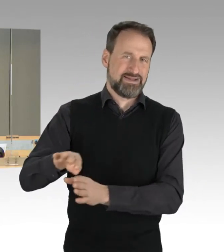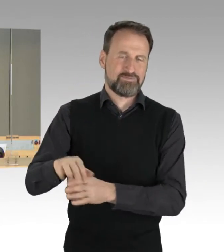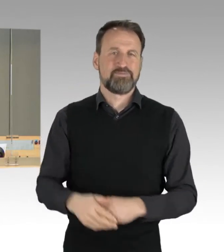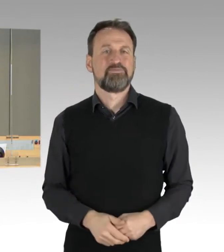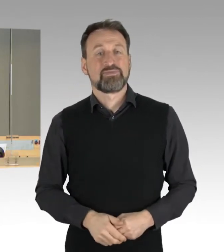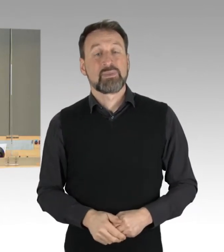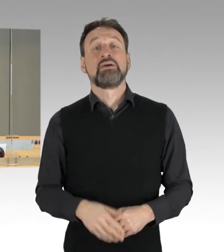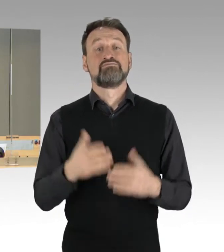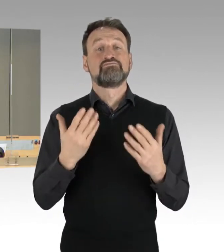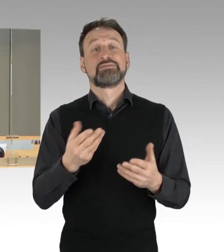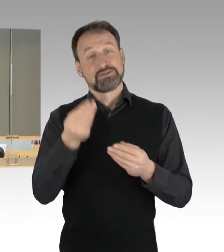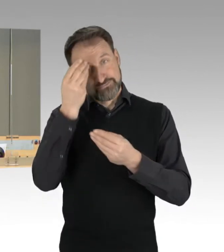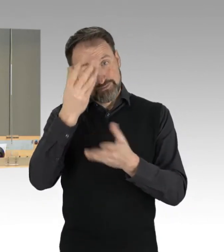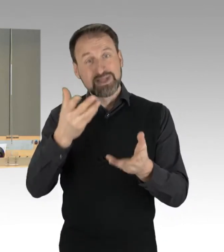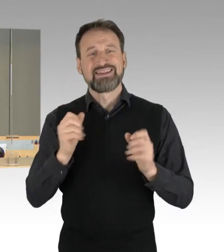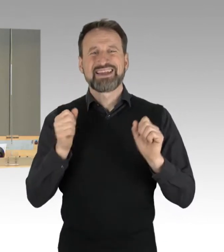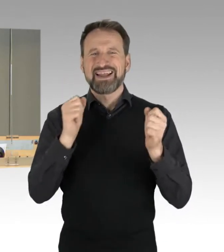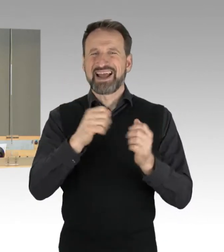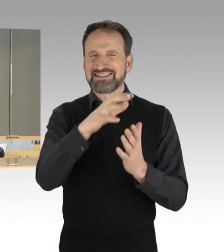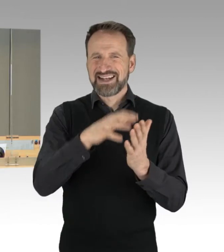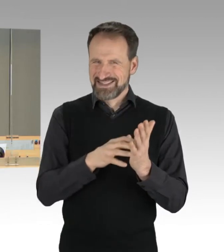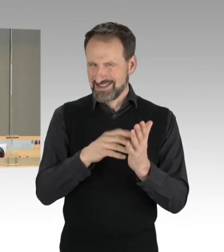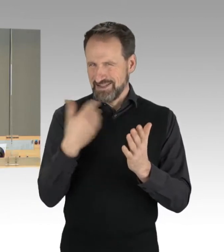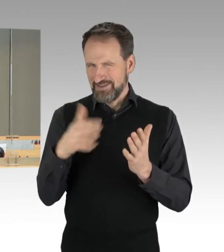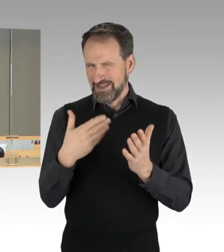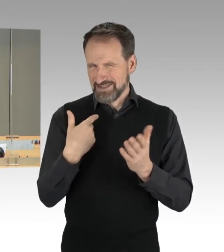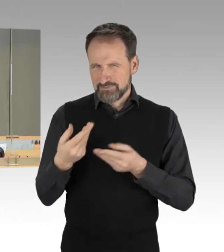Dringlichkeitsliste verweisen. Die Fraktionen haben sich darauf verständigt, die dort verzeichneten Vorgänge